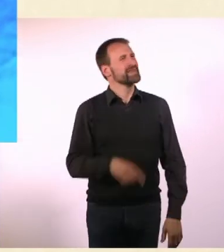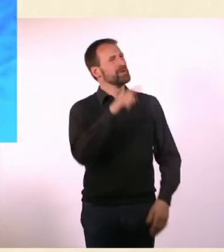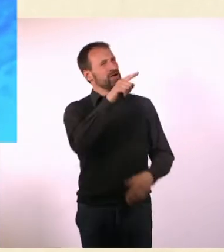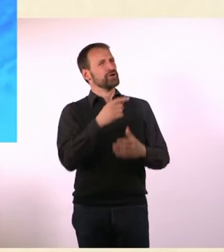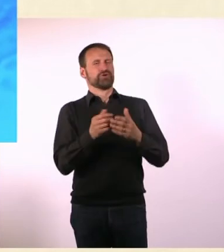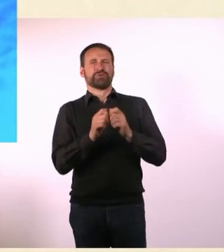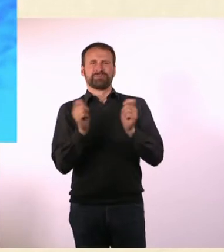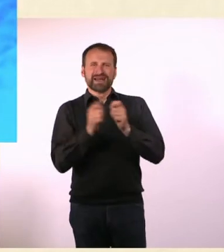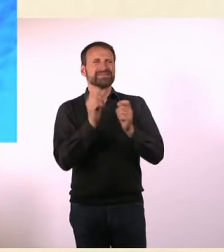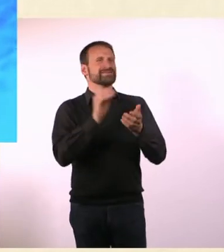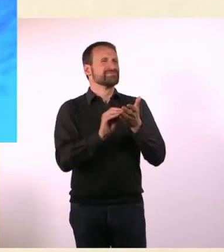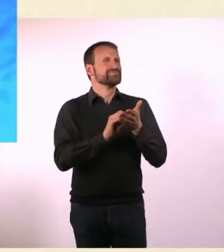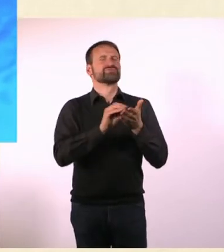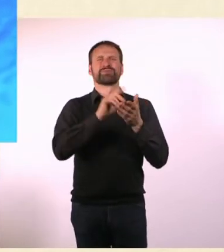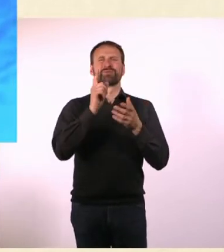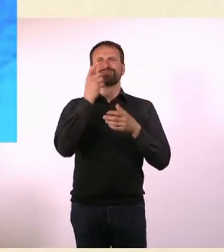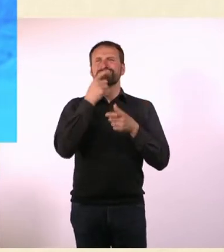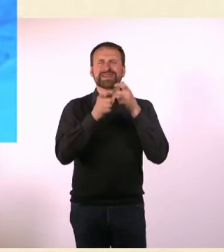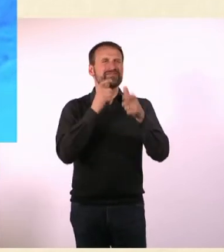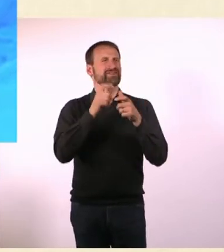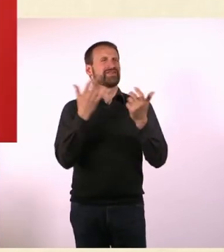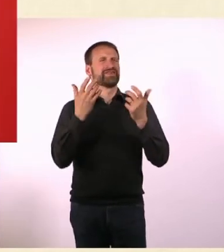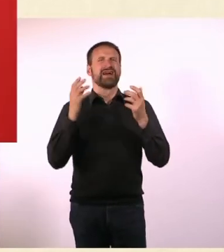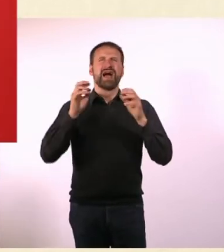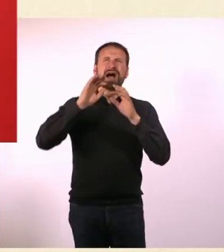Begriffe wie Astronauten“ oder fremde Planeten“ kannst Du das erklären?